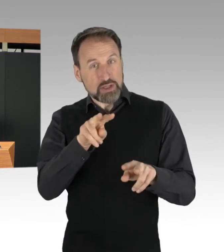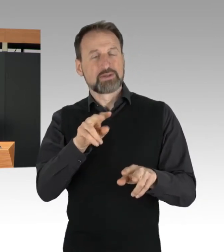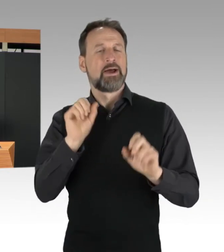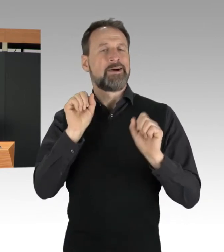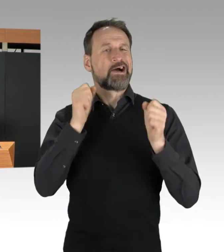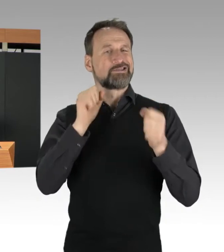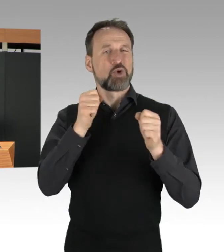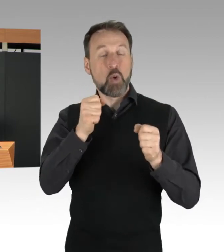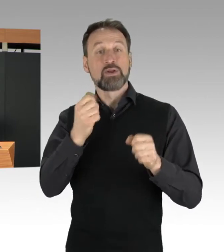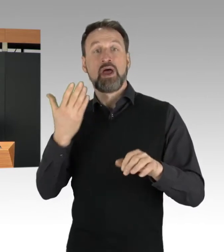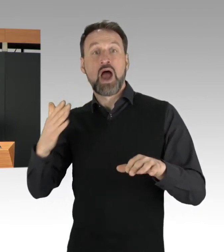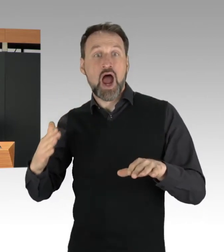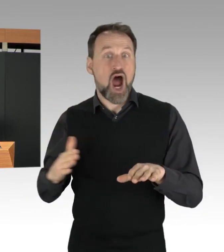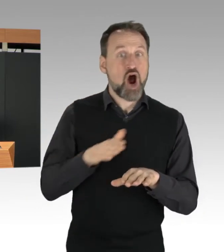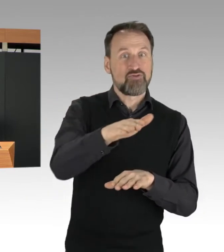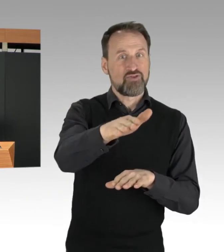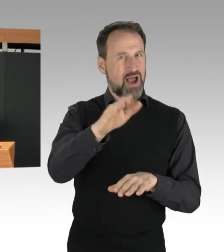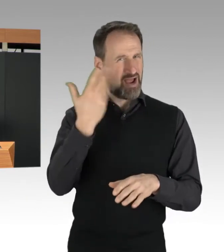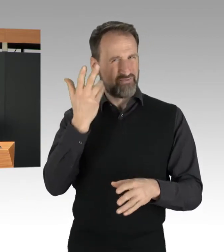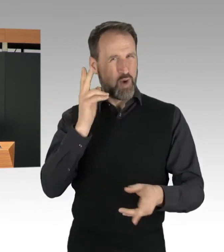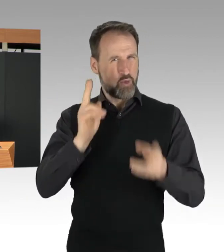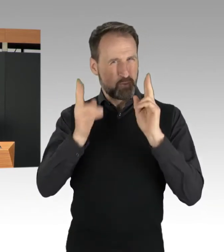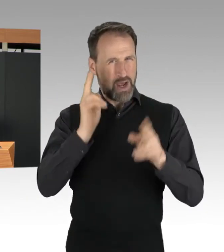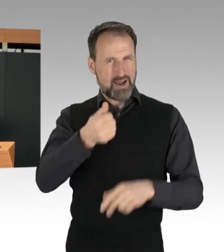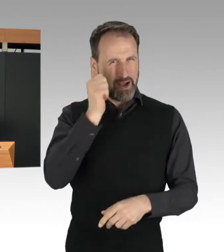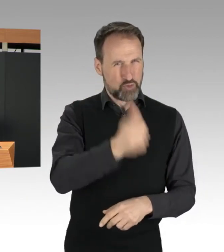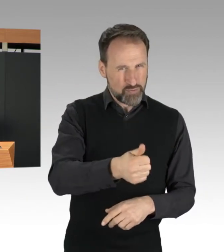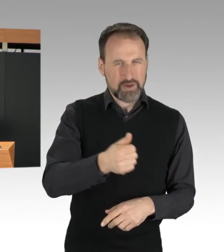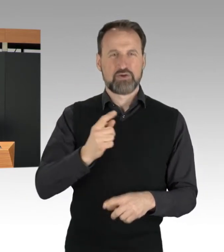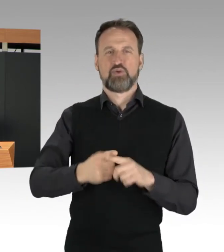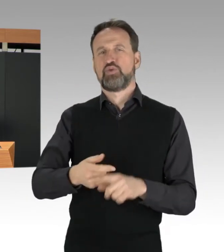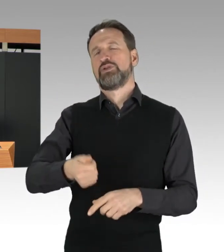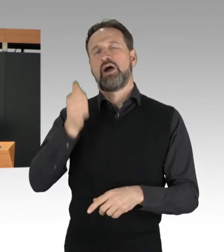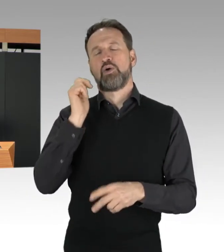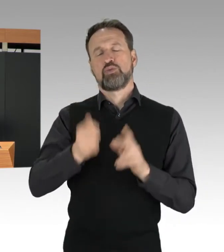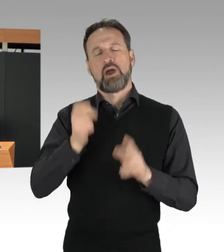der Bundesautobahnen 100 und 103 festgestellt.